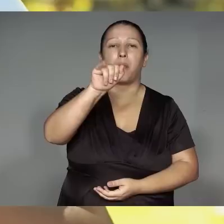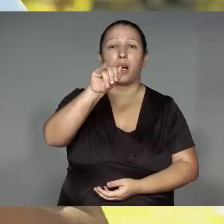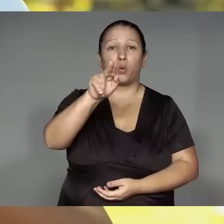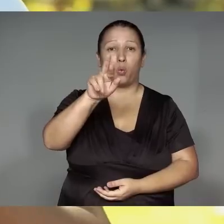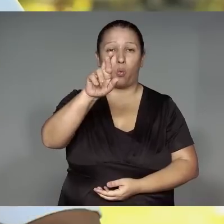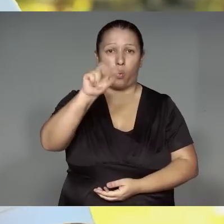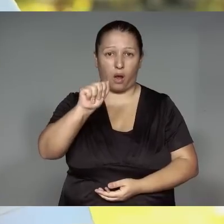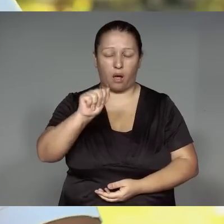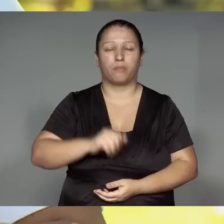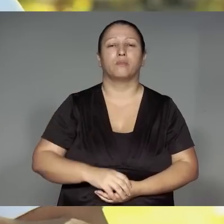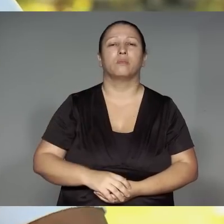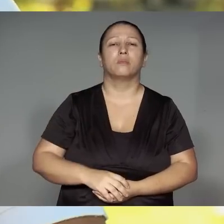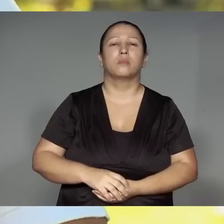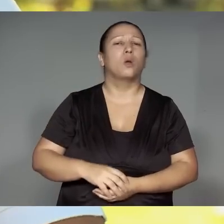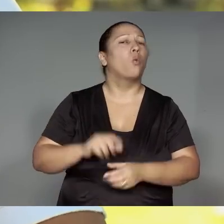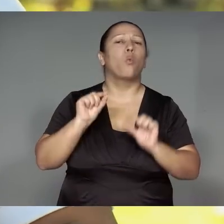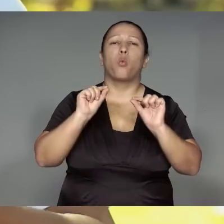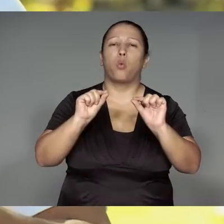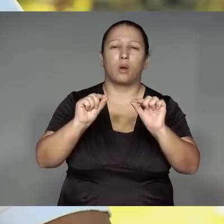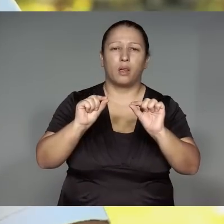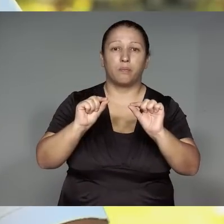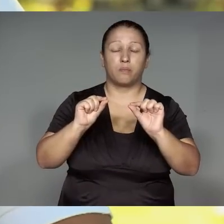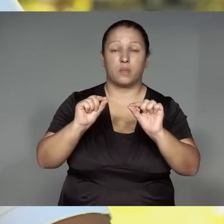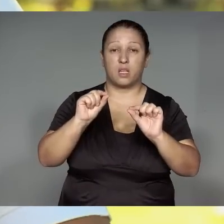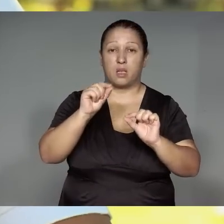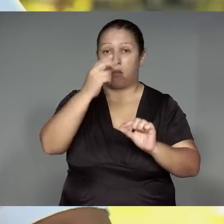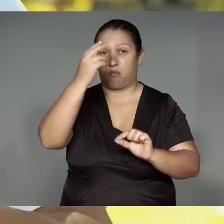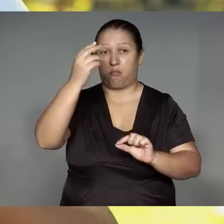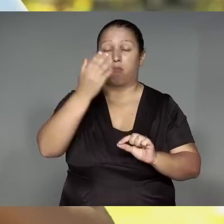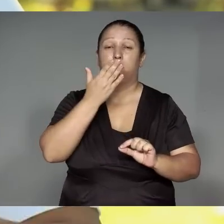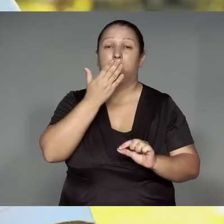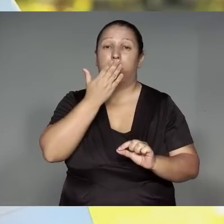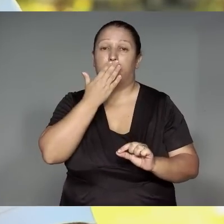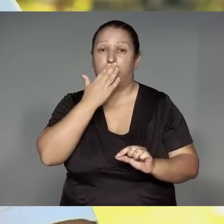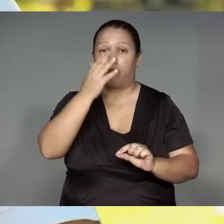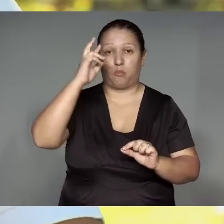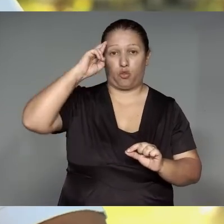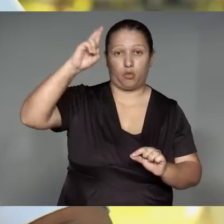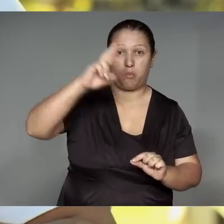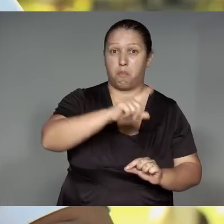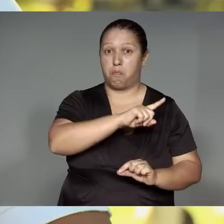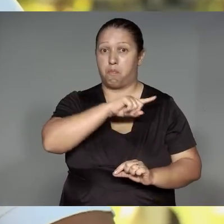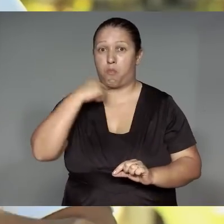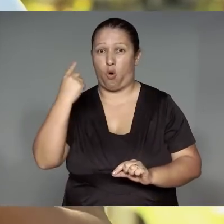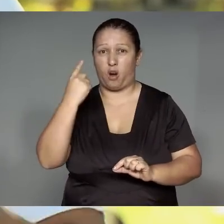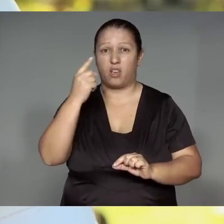Morerekwanena mano ramu͂e tajp, ywate xingup, angawitewara je’awykyw